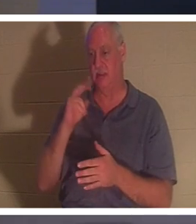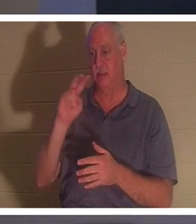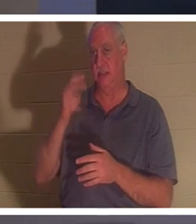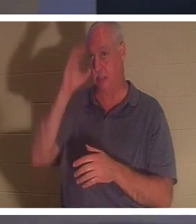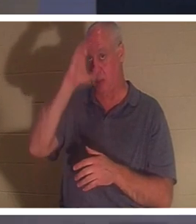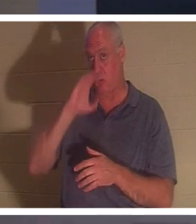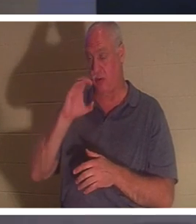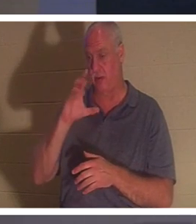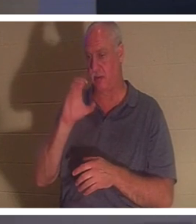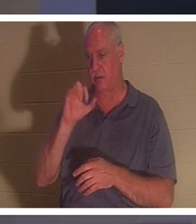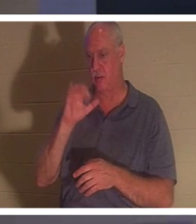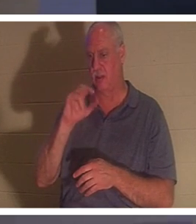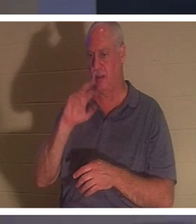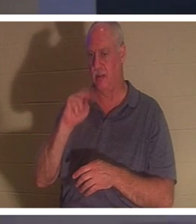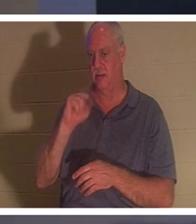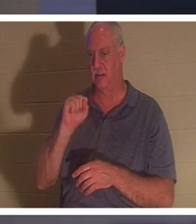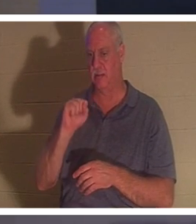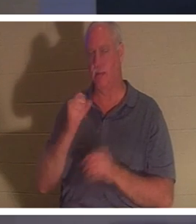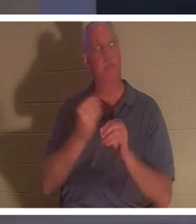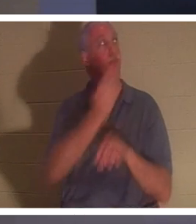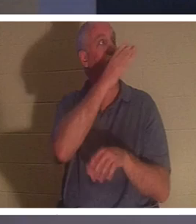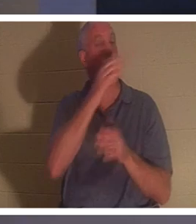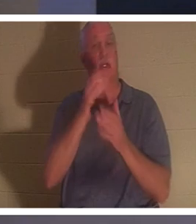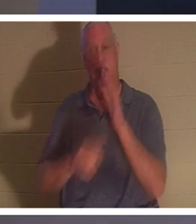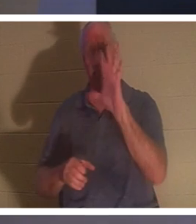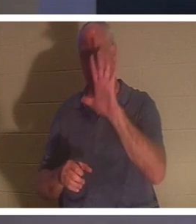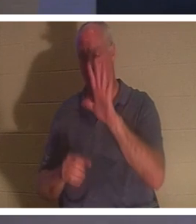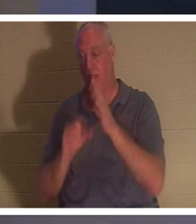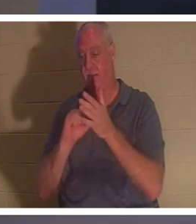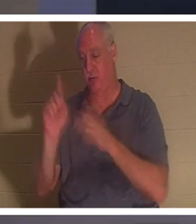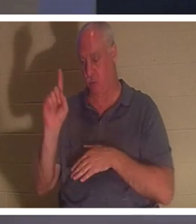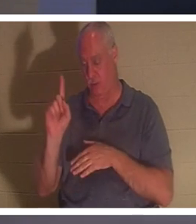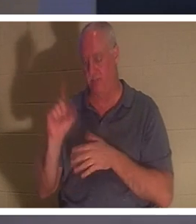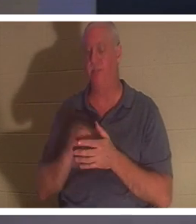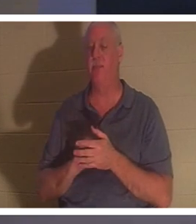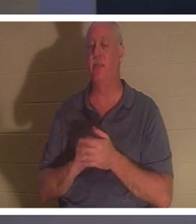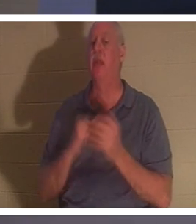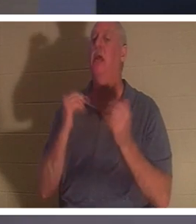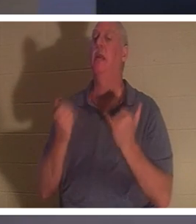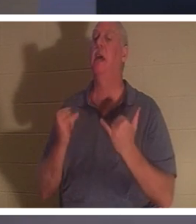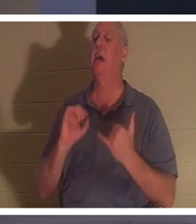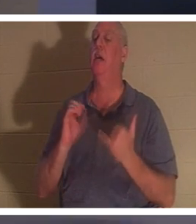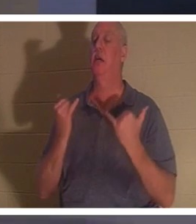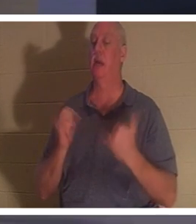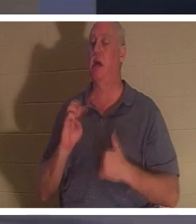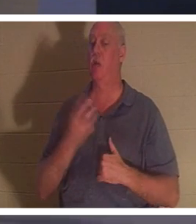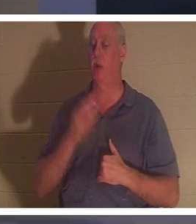应该出现在你的屏幕上。哥林多后书 5:1，他说，“现在我们知道了”希望我们知道，你